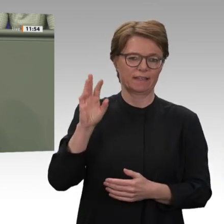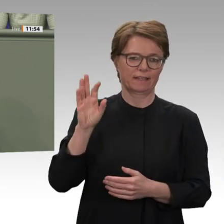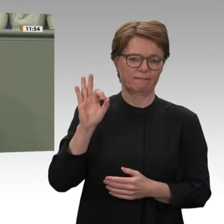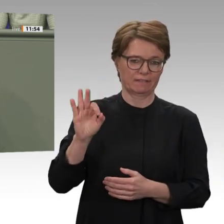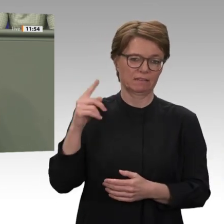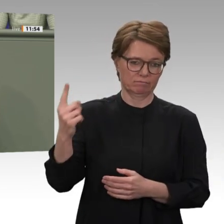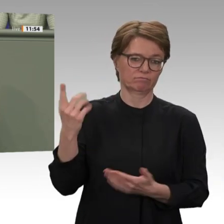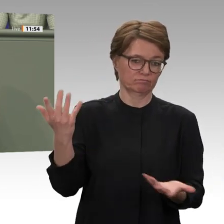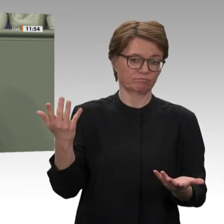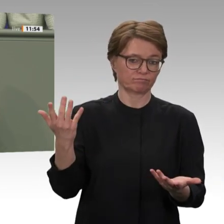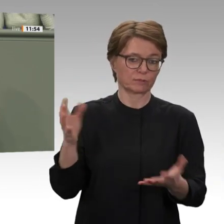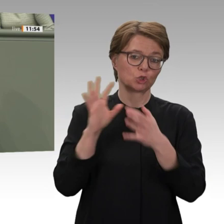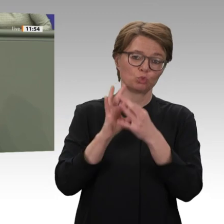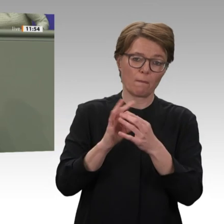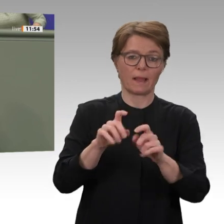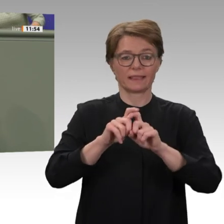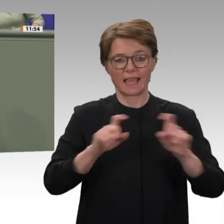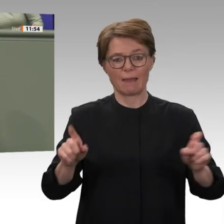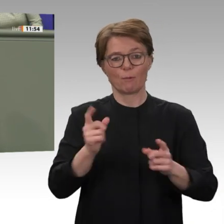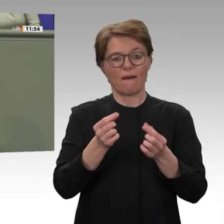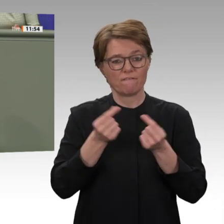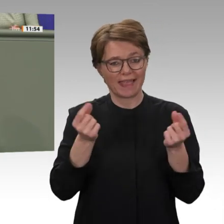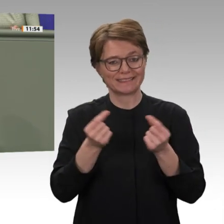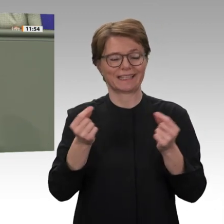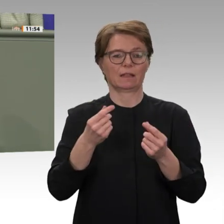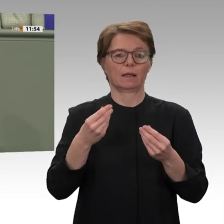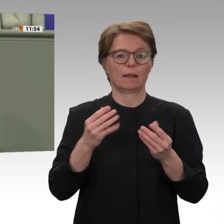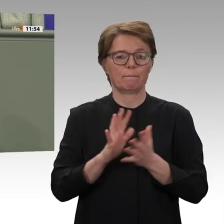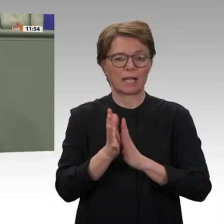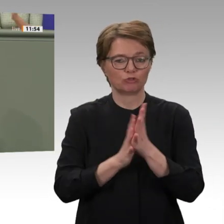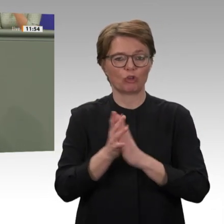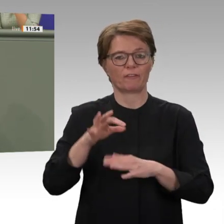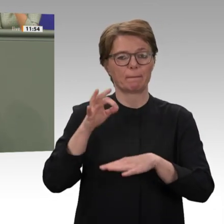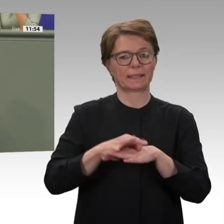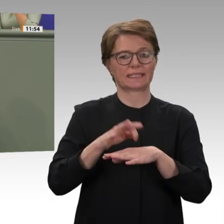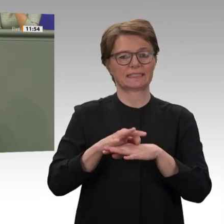Maßnahmen setzte das Baschir-Regime um. Daraufhin kam es zur Verdopplung des Brotpreises